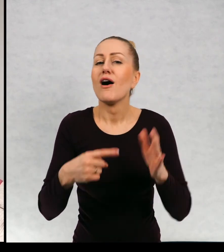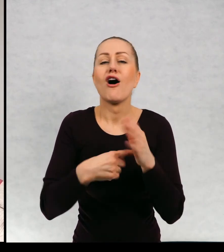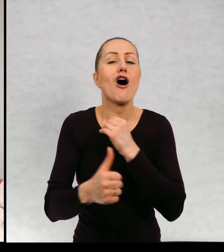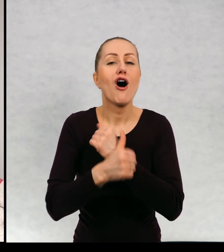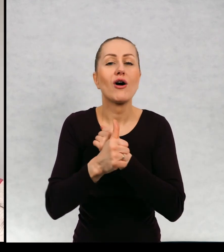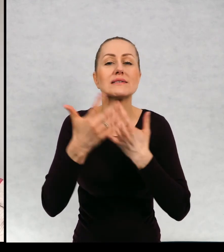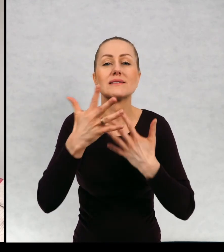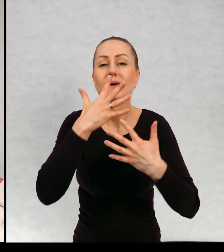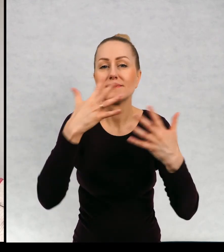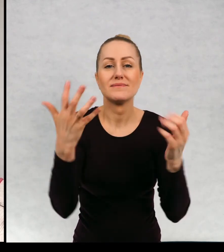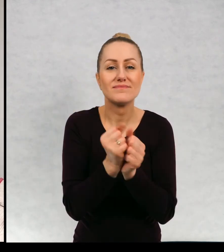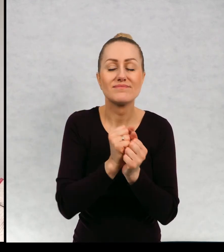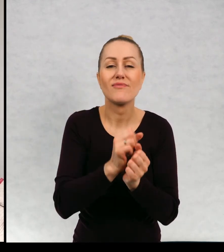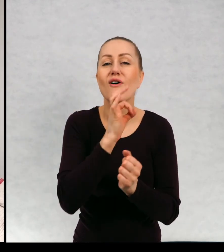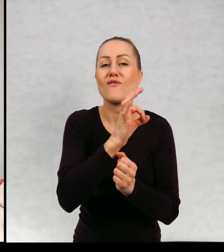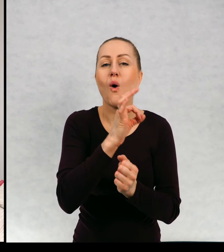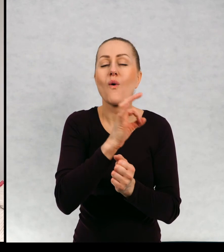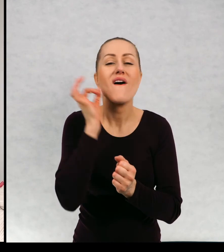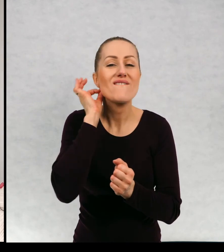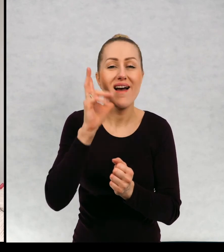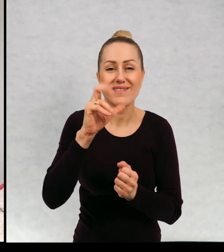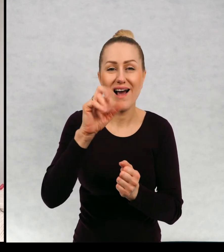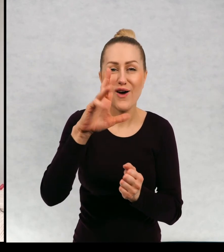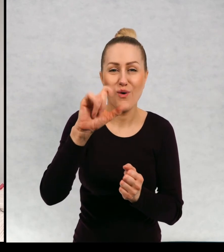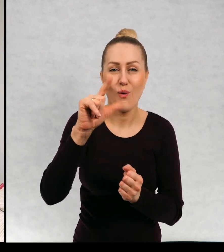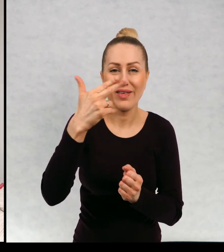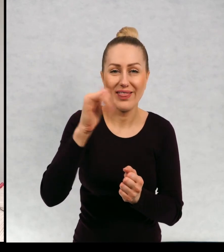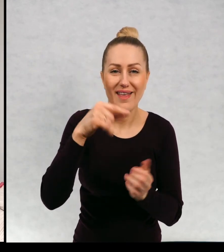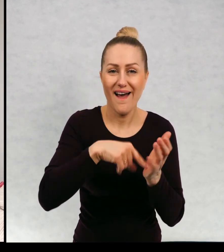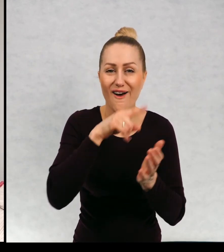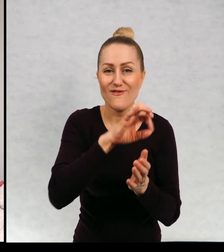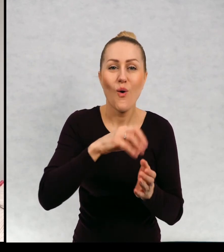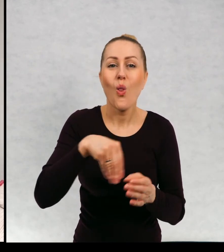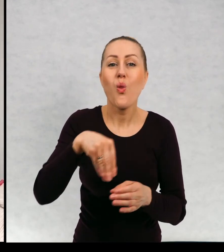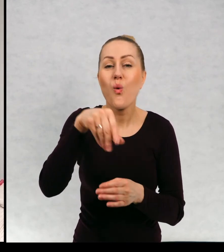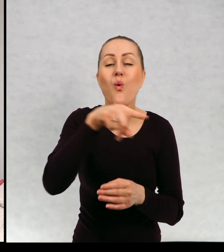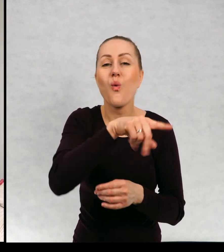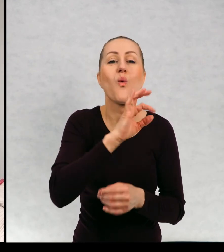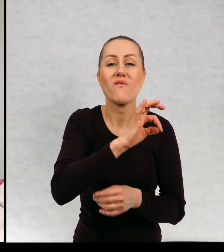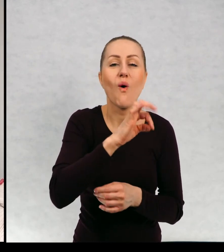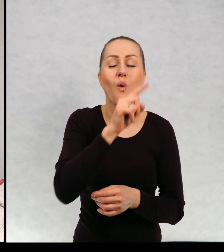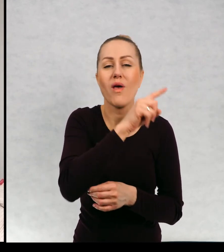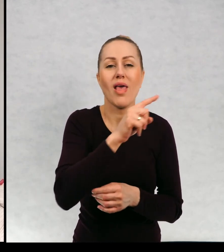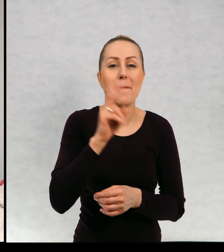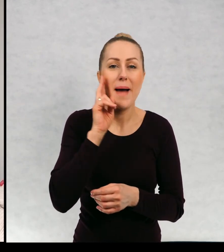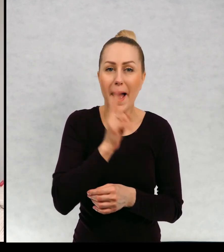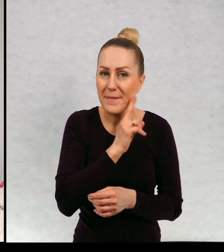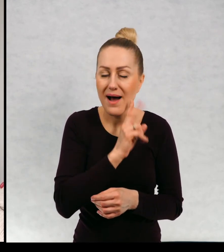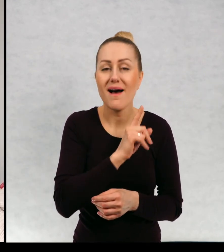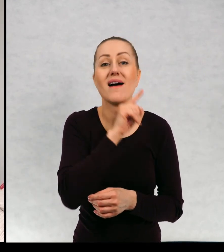Chodzi o znalezienie mamy Karoliny. I no i cóż, przeżywają tam